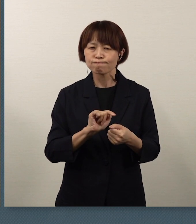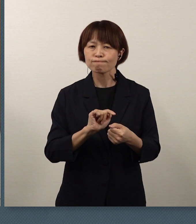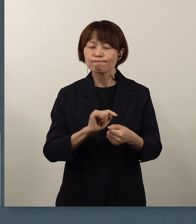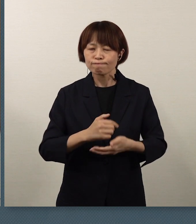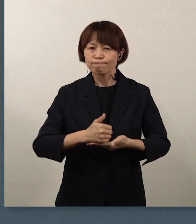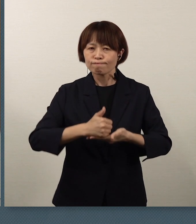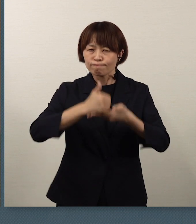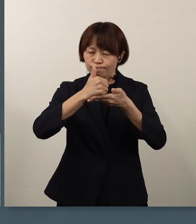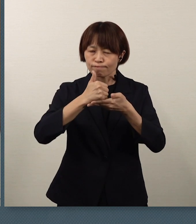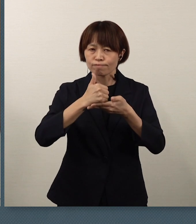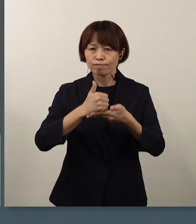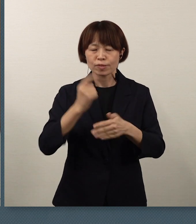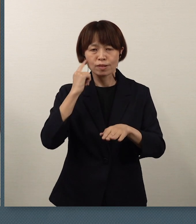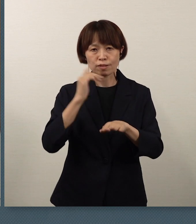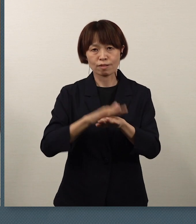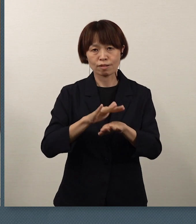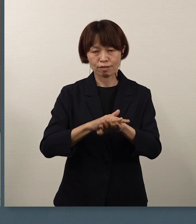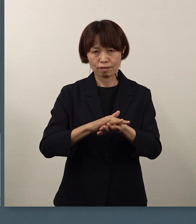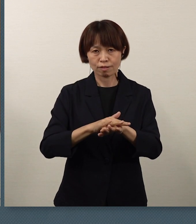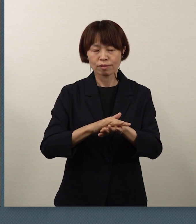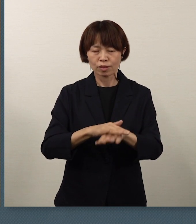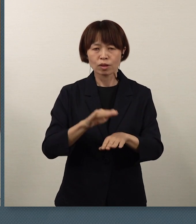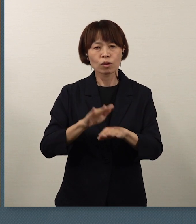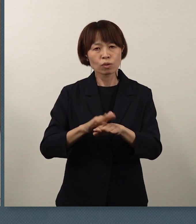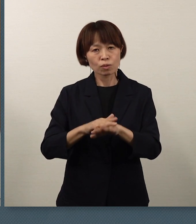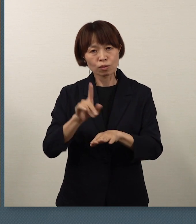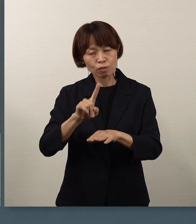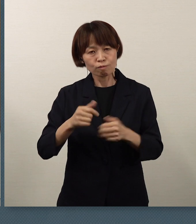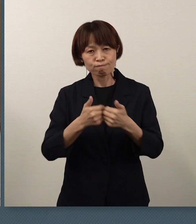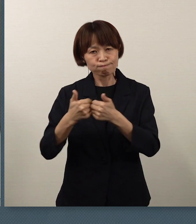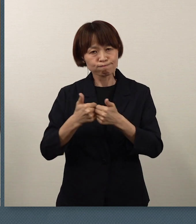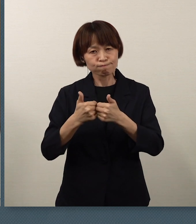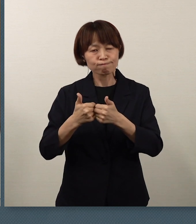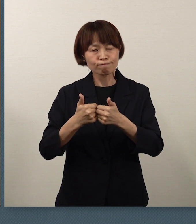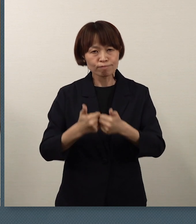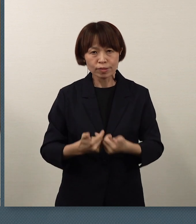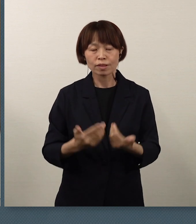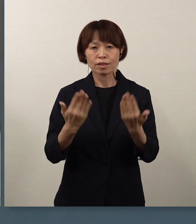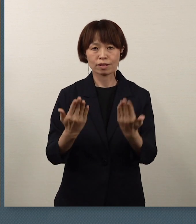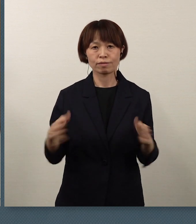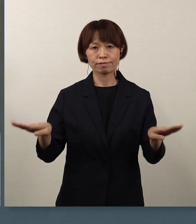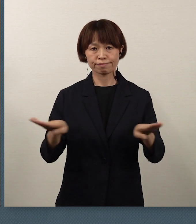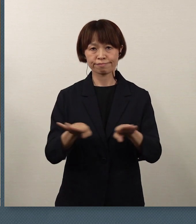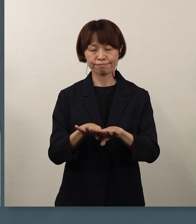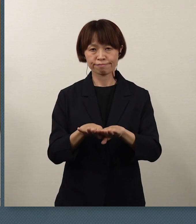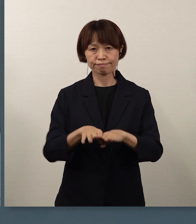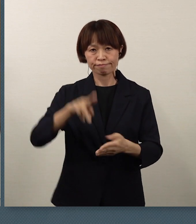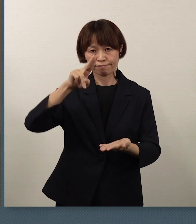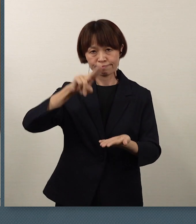第一に考え、今回の休校という対応をとりました